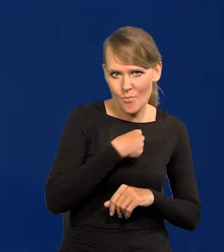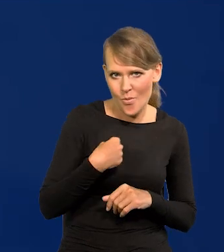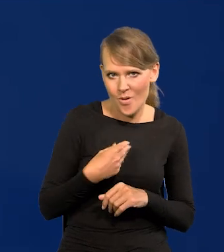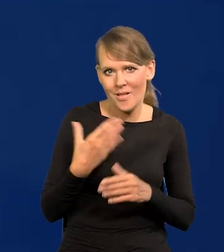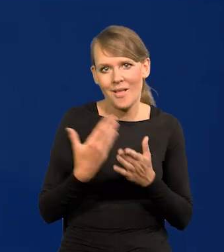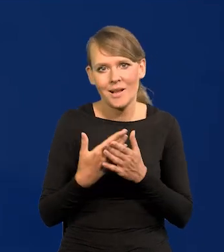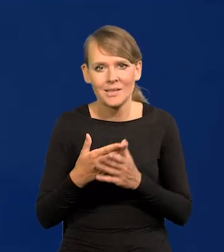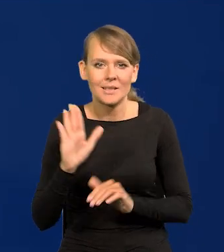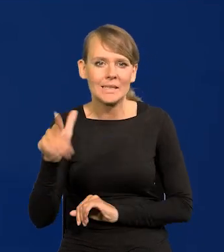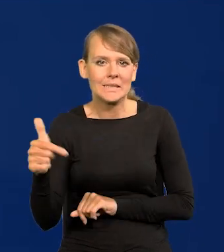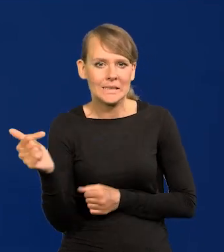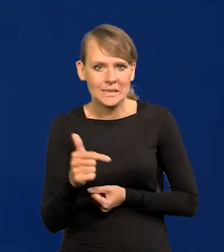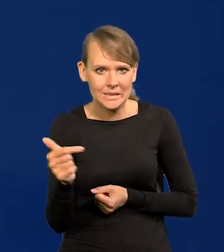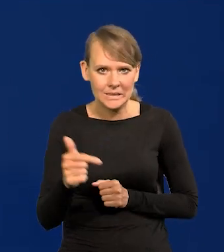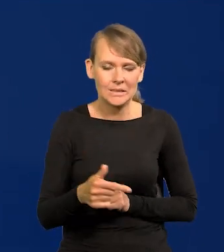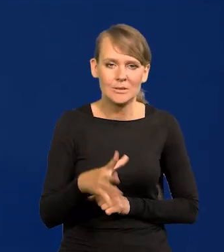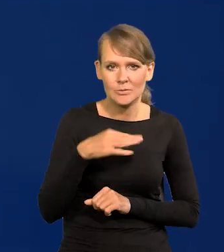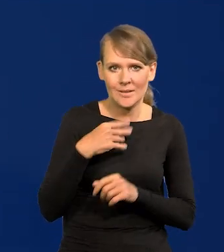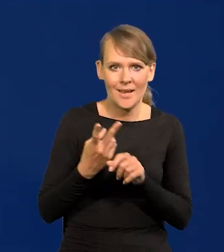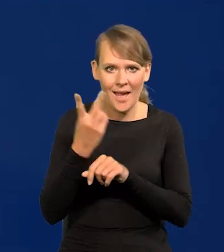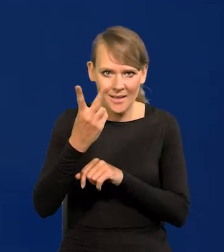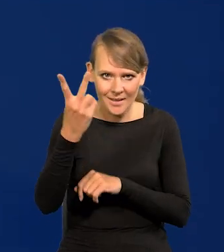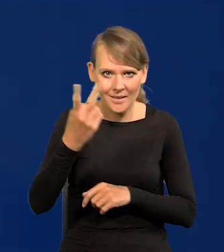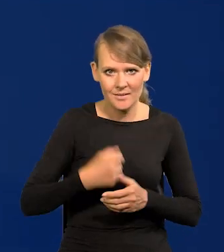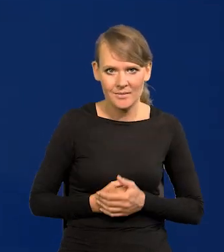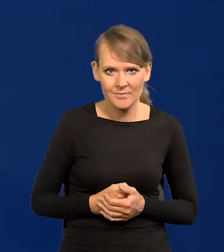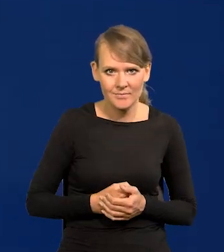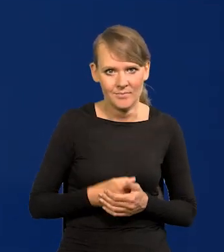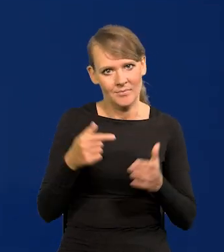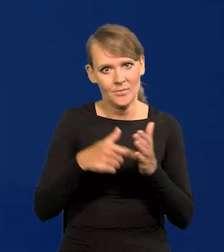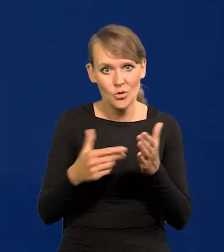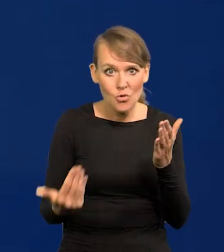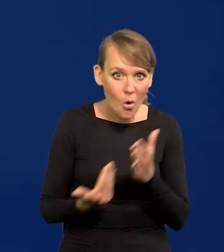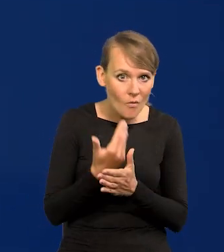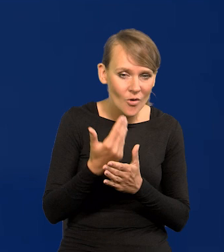bo w tym widzi swój interes osobisty, możliwość kariery. To nie jest nic nowego,